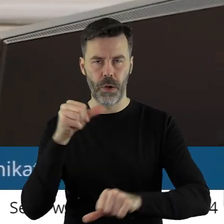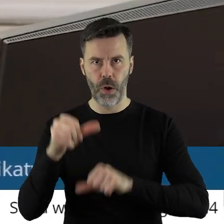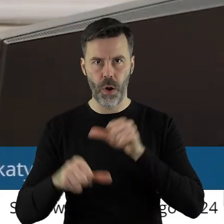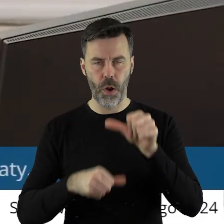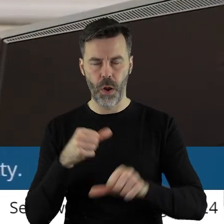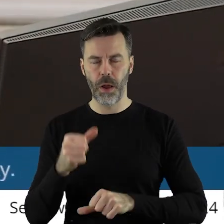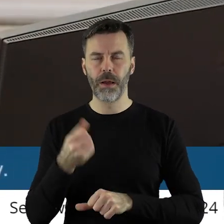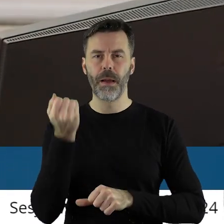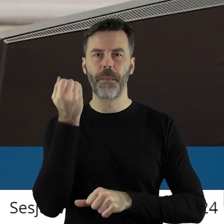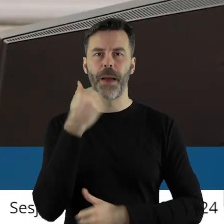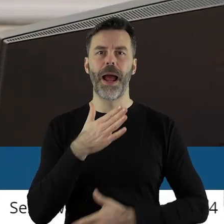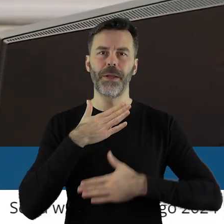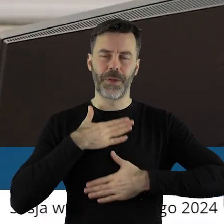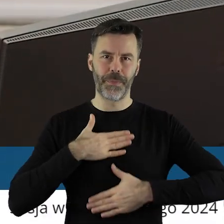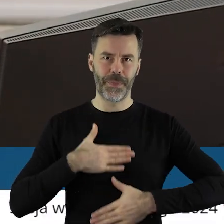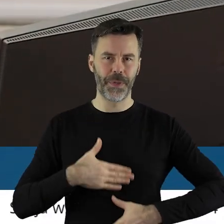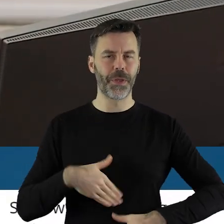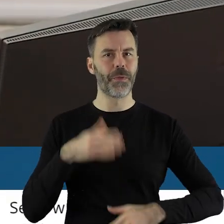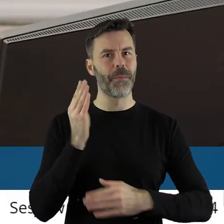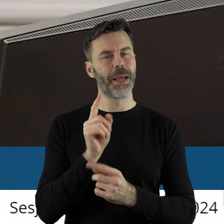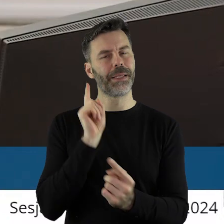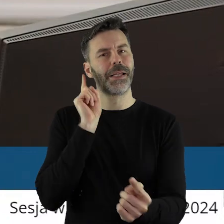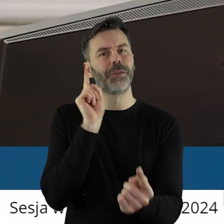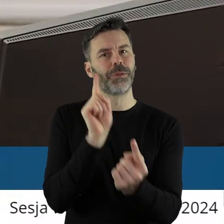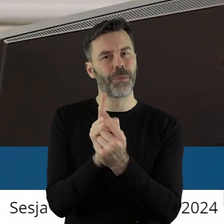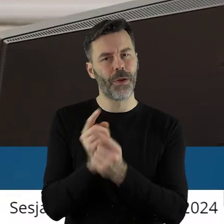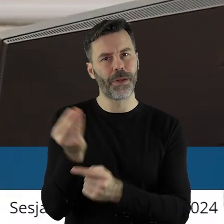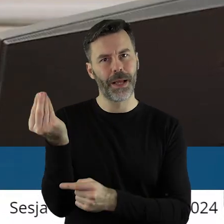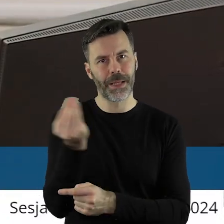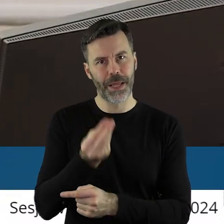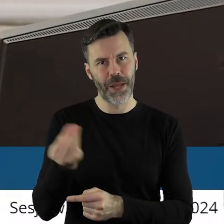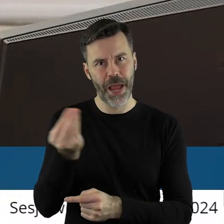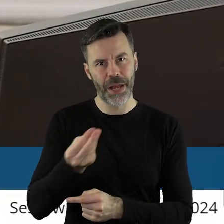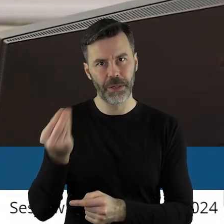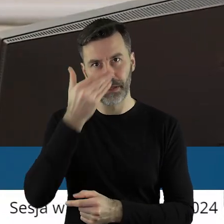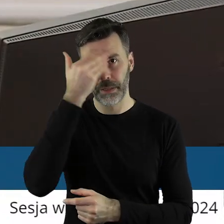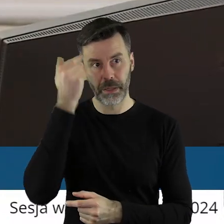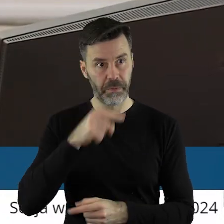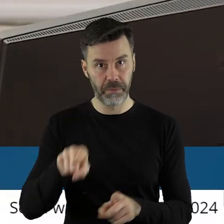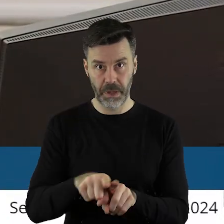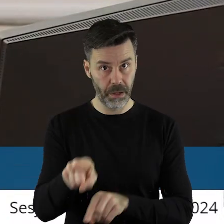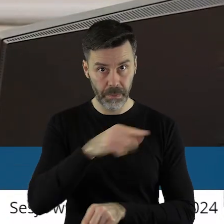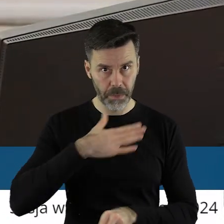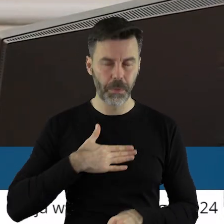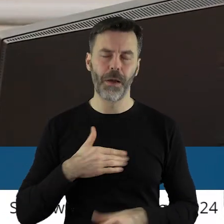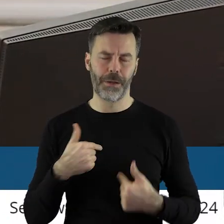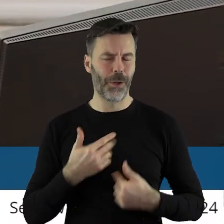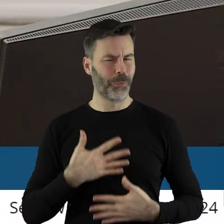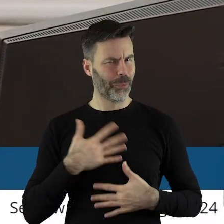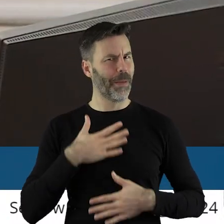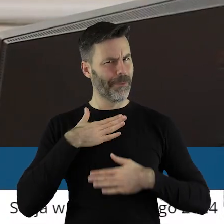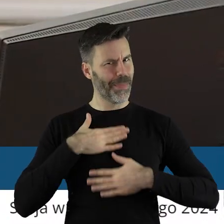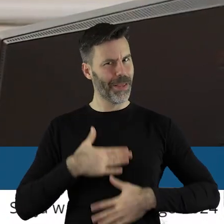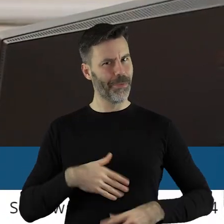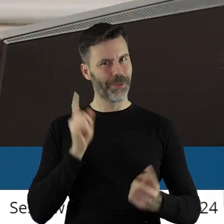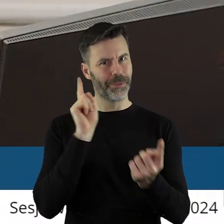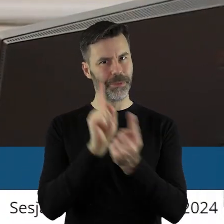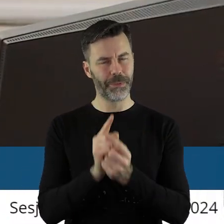Także niezwykle mi miło, że spotkamy się jeszcze. Nie wiem, czy państwu też jest miło, mnie jest bardzo miło. Szanowni Państwo!